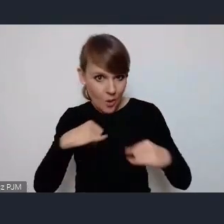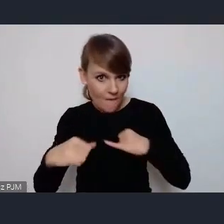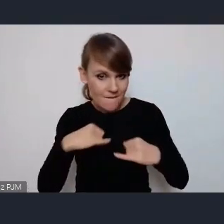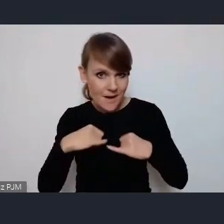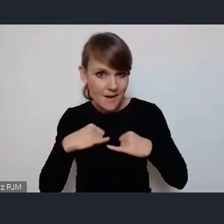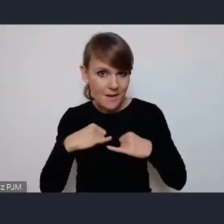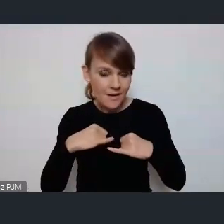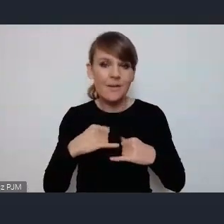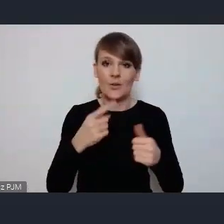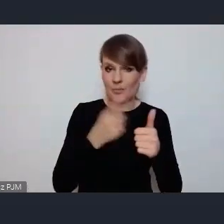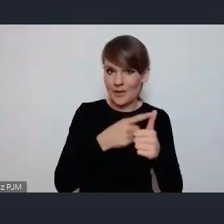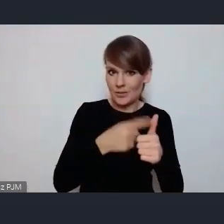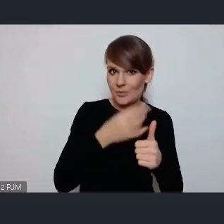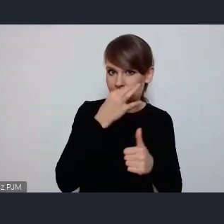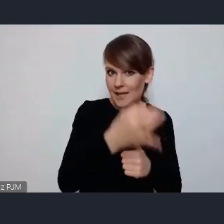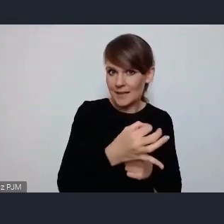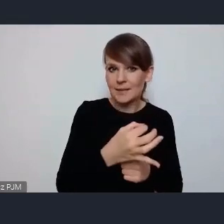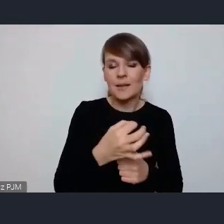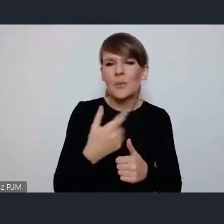To jest jedna kwestia, bo nie zauważyłam